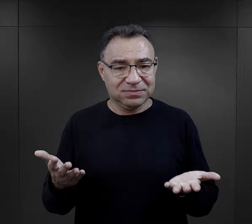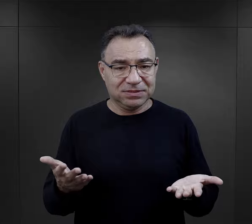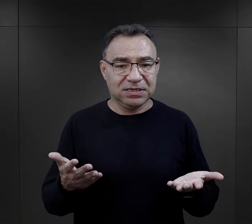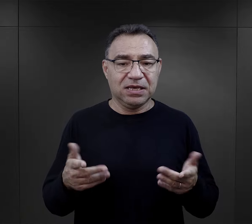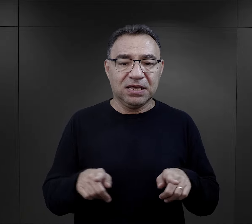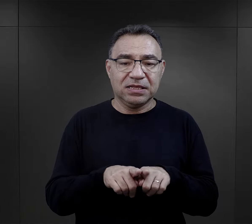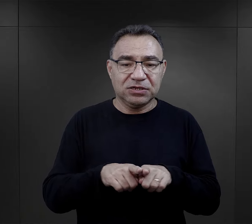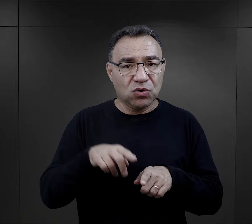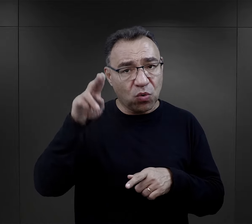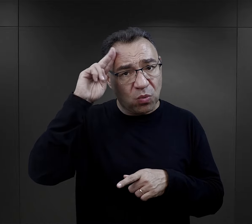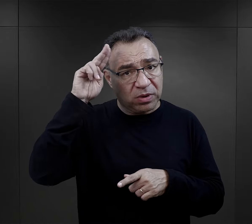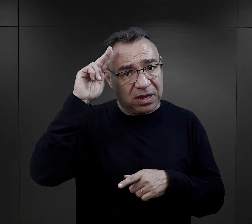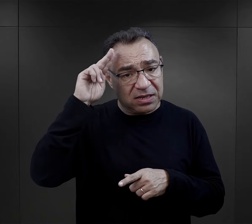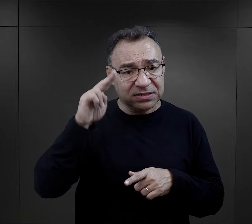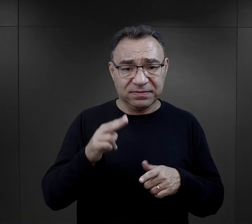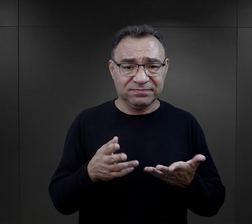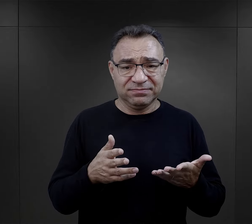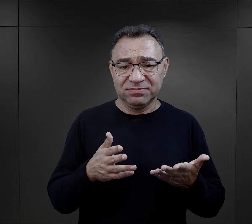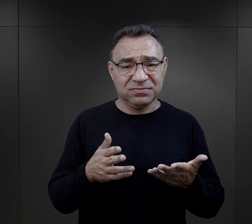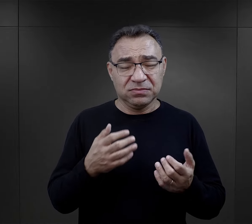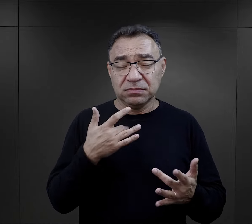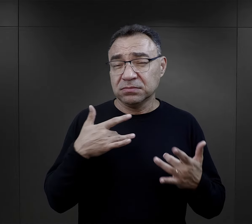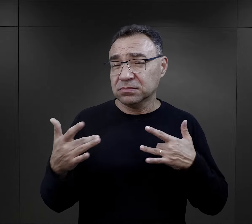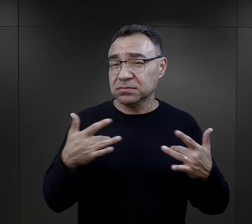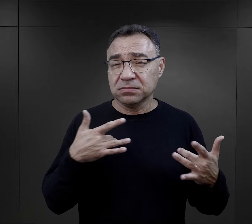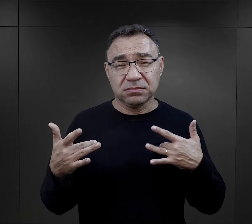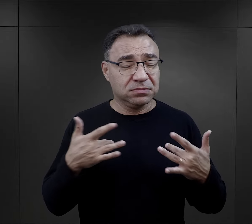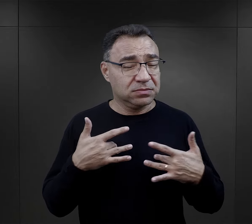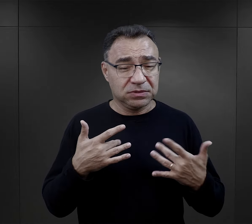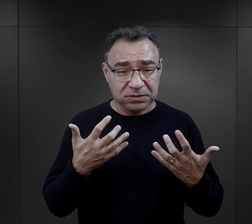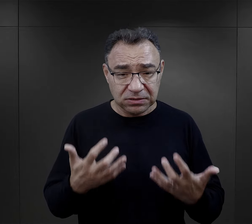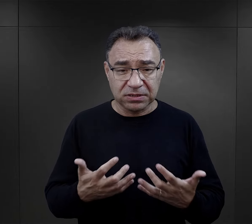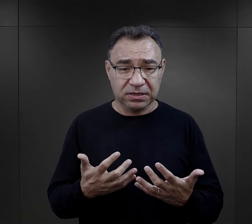Korzystanie z urządzeń sanitarnych było niebywałą udręką dla więźniów.